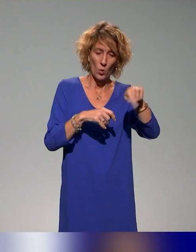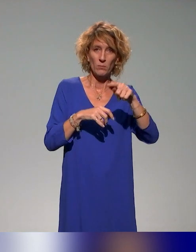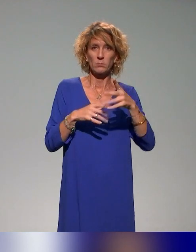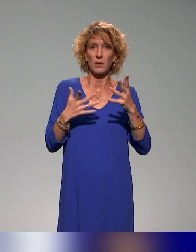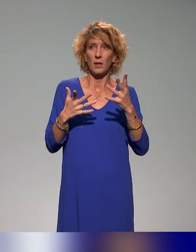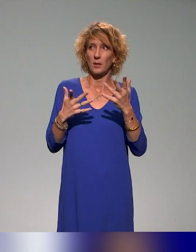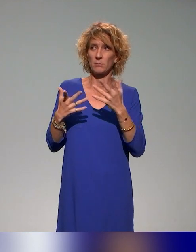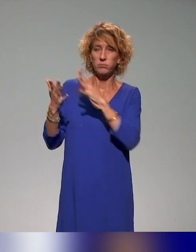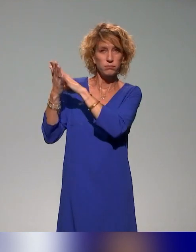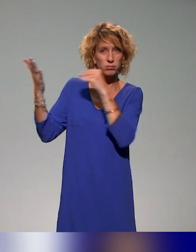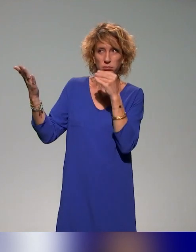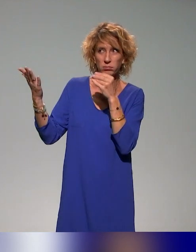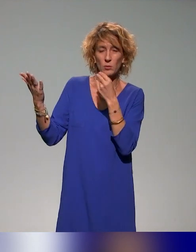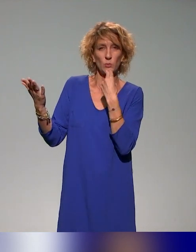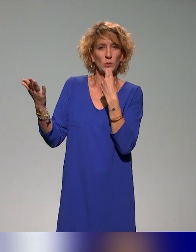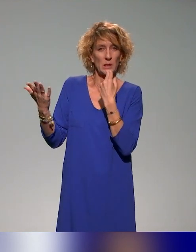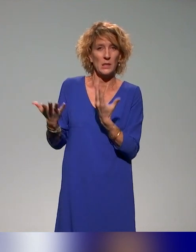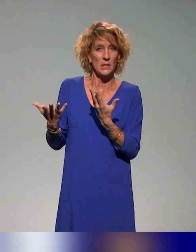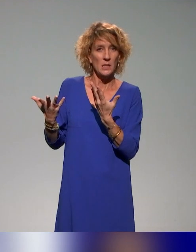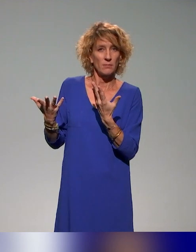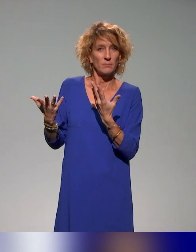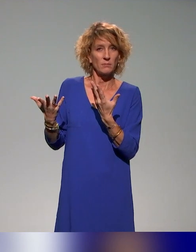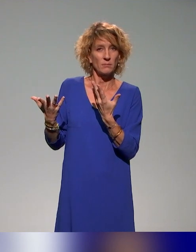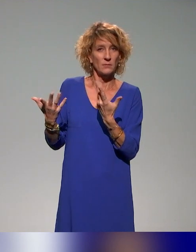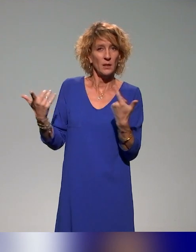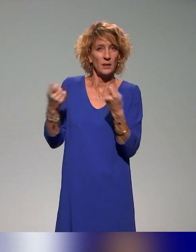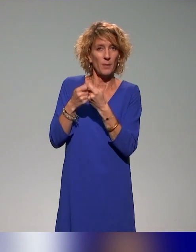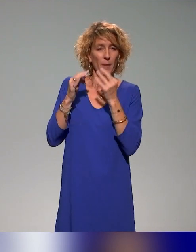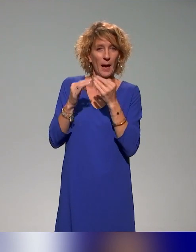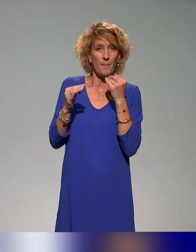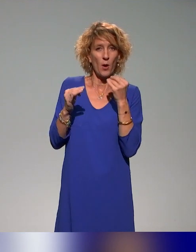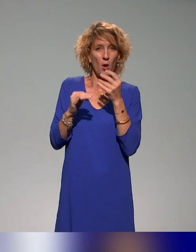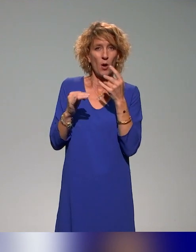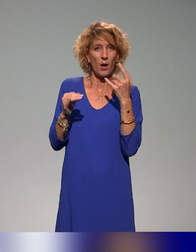utiliser, s'approprier dans leur contexte et puissent adapter finalement